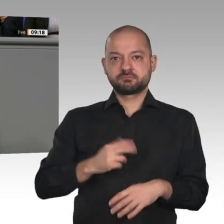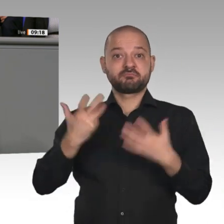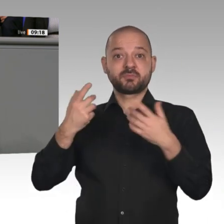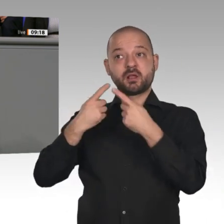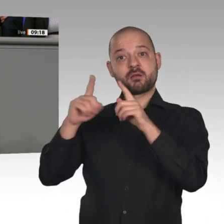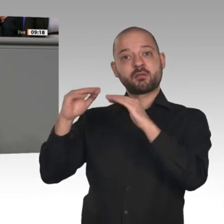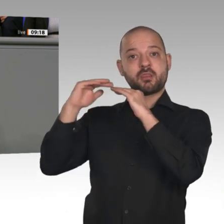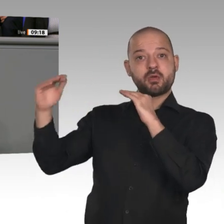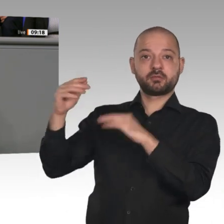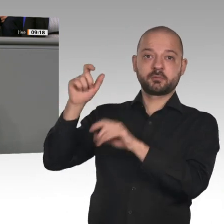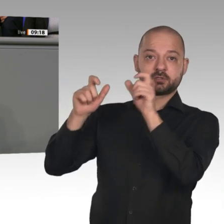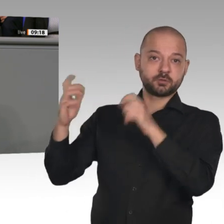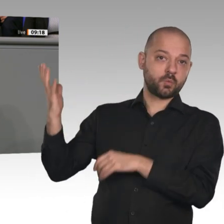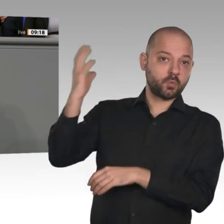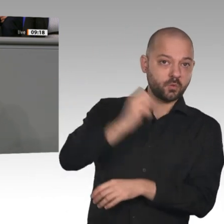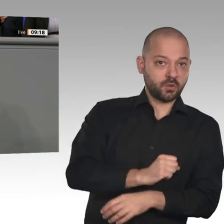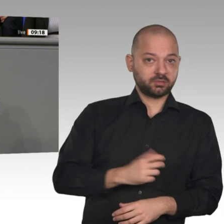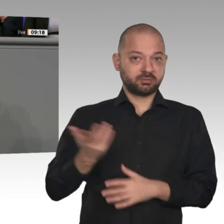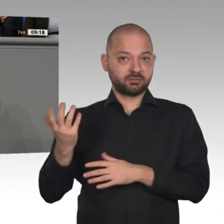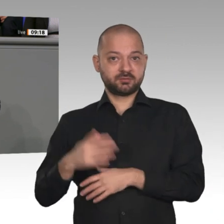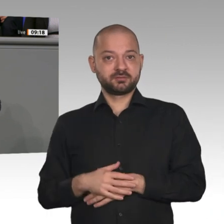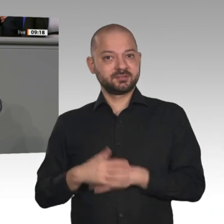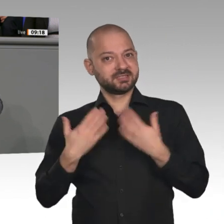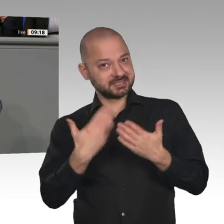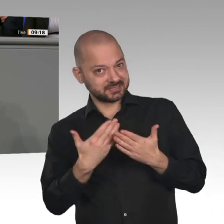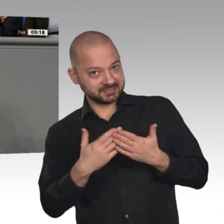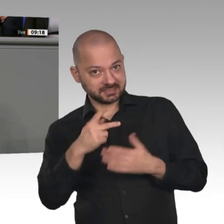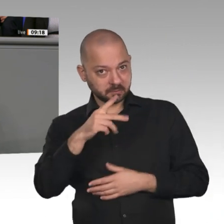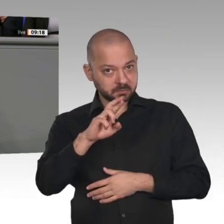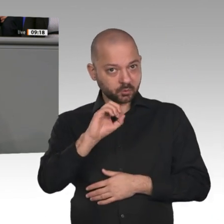Kurswechsel wird nicht gefordert, und auch von Weisheit fehlt jede Spur. In ihrer